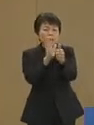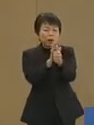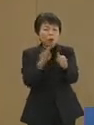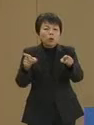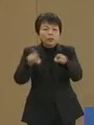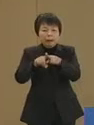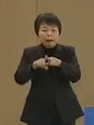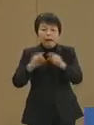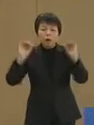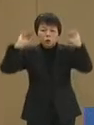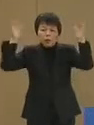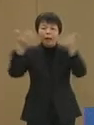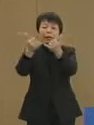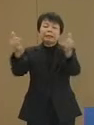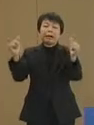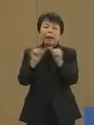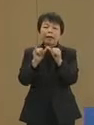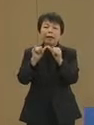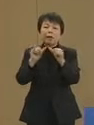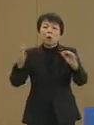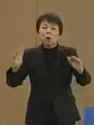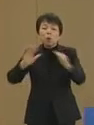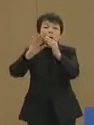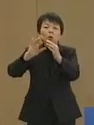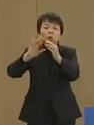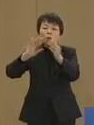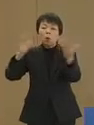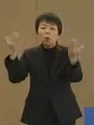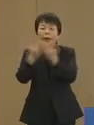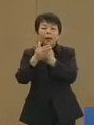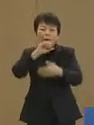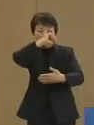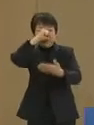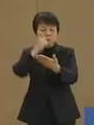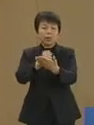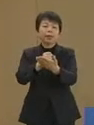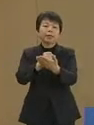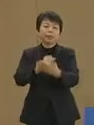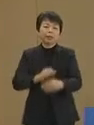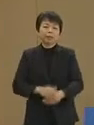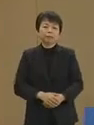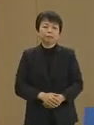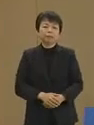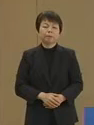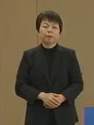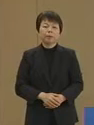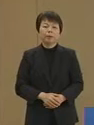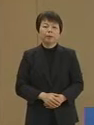豊かな社会への構造転換を 実現していきます